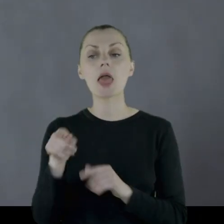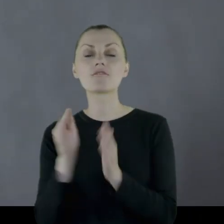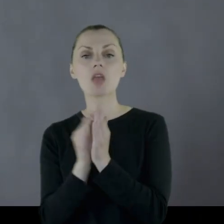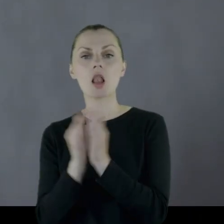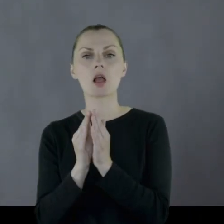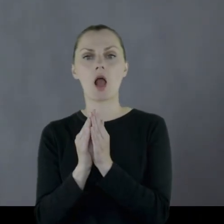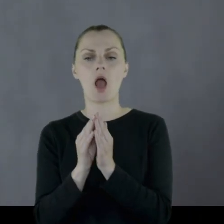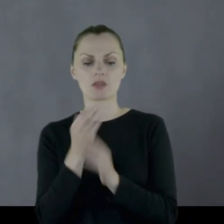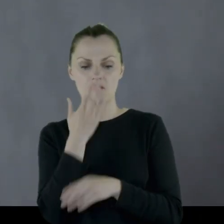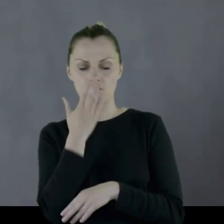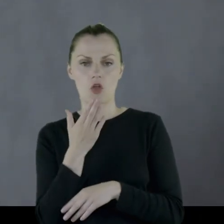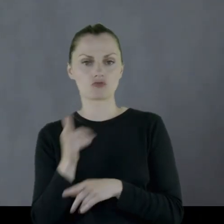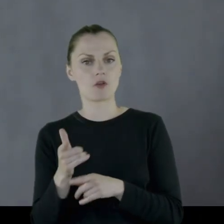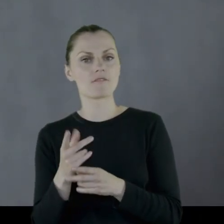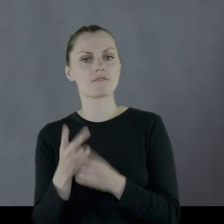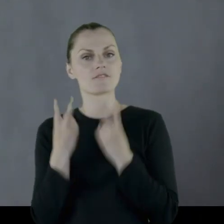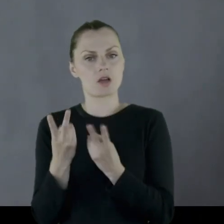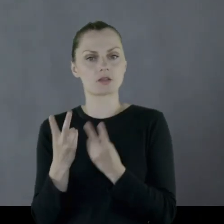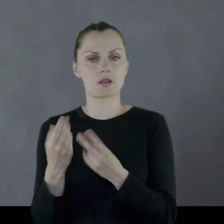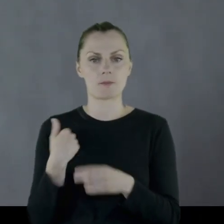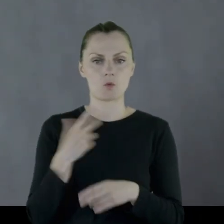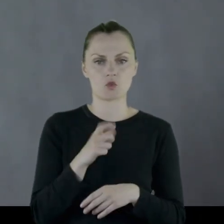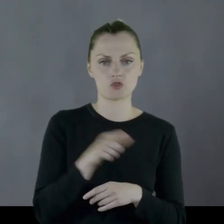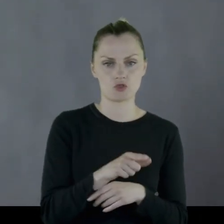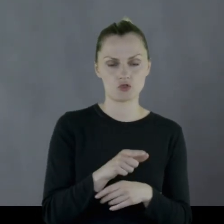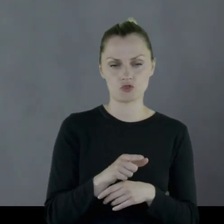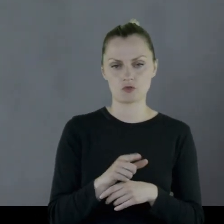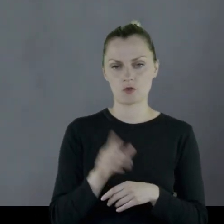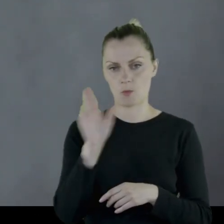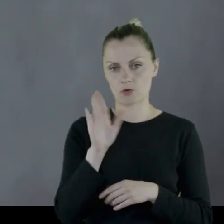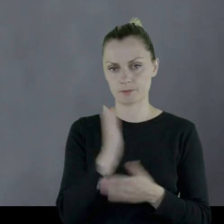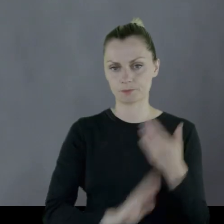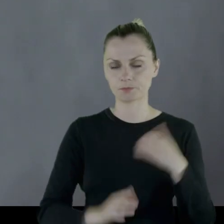Przy czym Wielkanoce, jak wynika z pamiętnika, miały większą rangę.